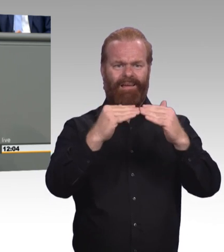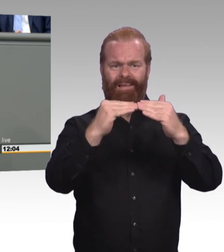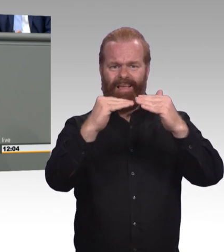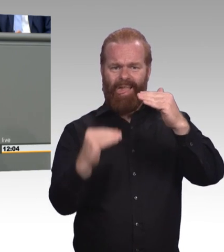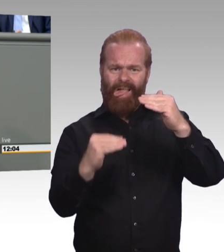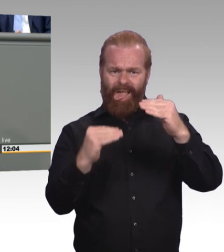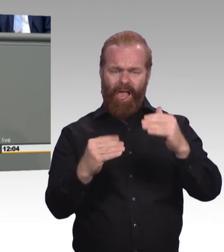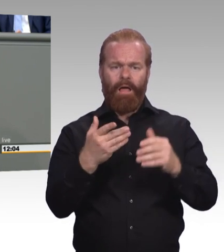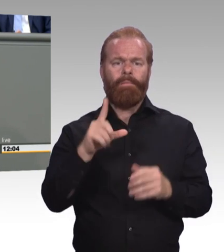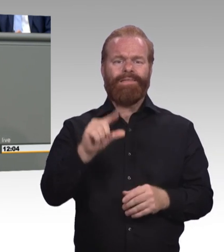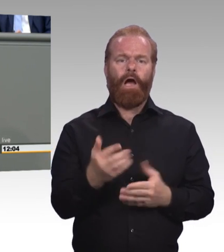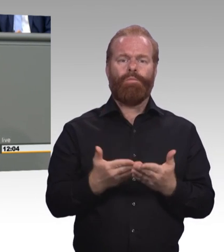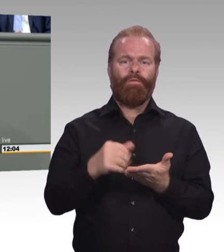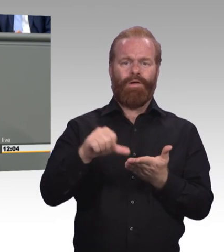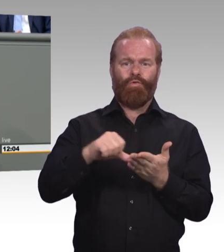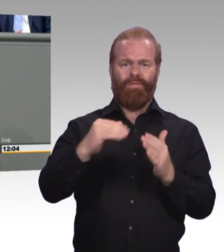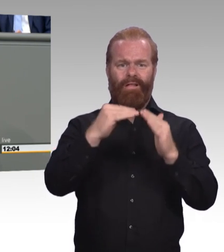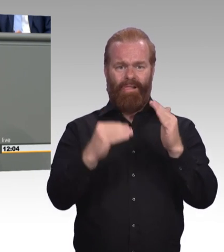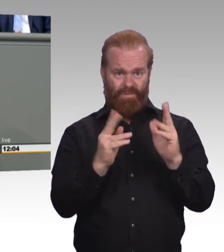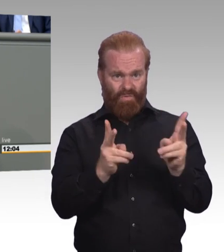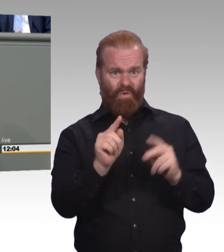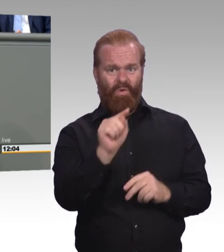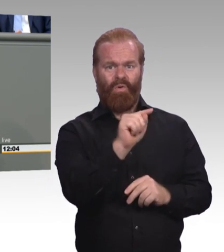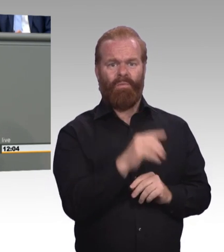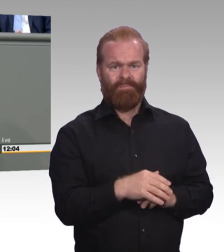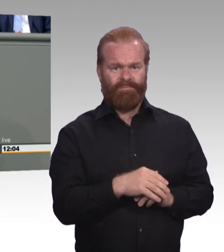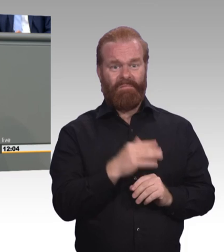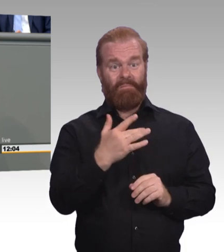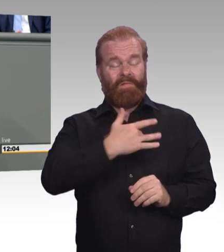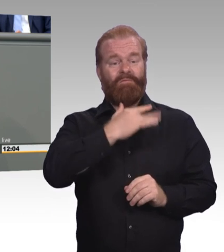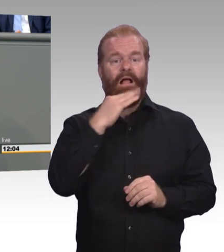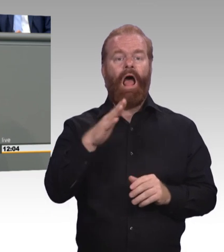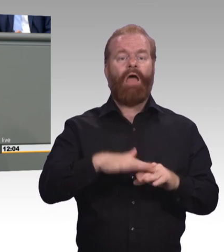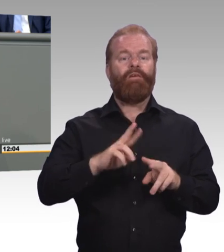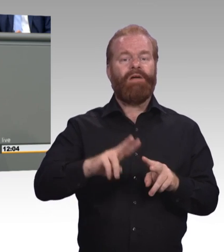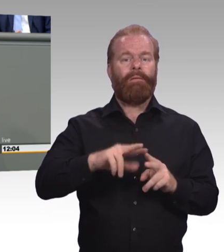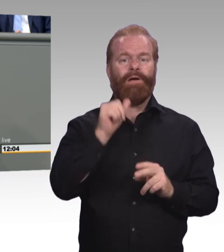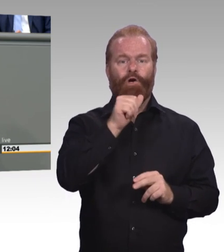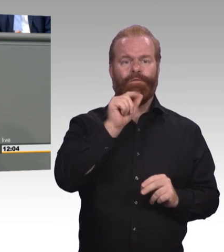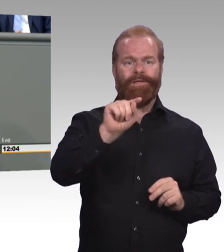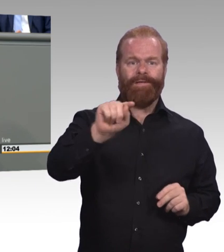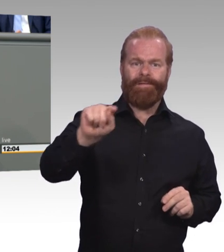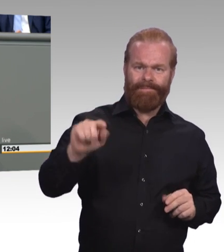Blumen binden und deshalb sagen wir, Azubis sind schließlich keine billigen Ausbildungskräfte.